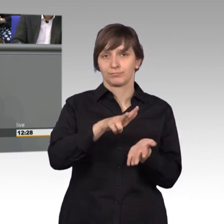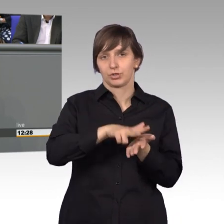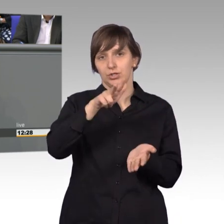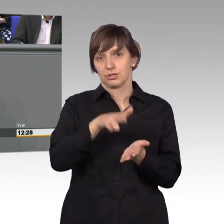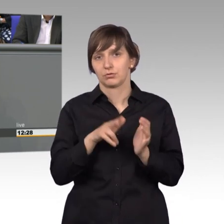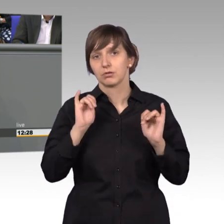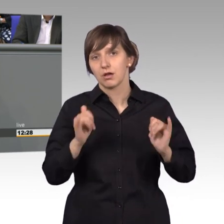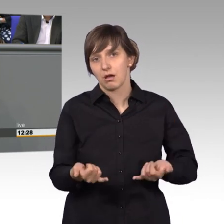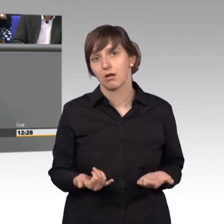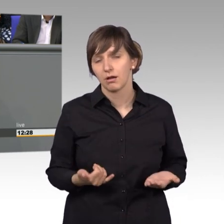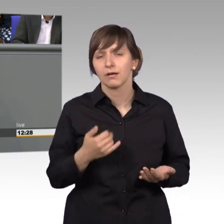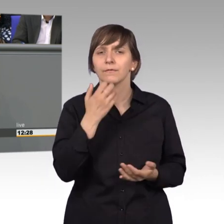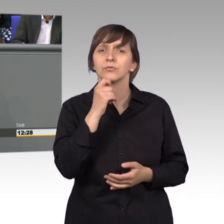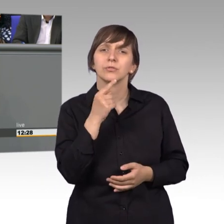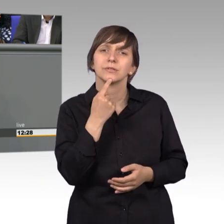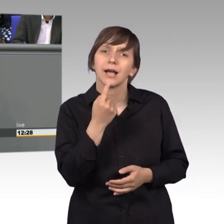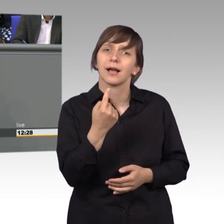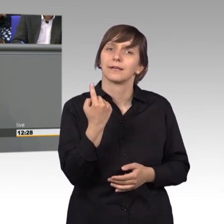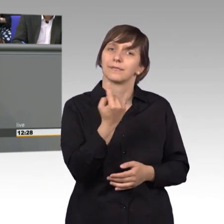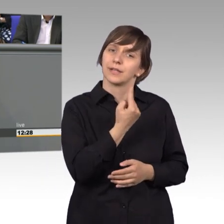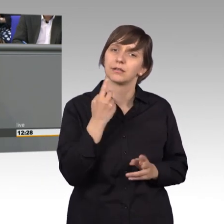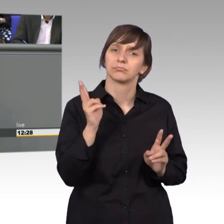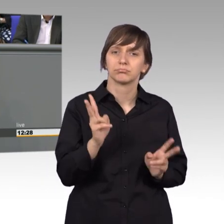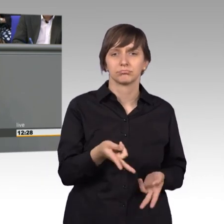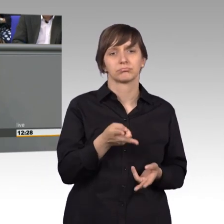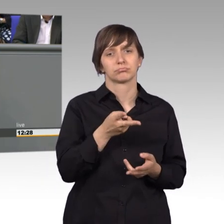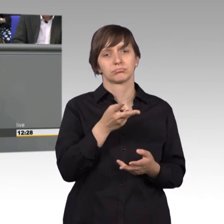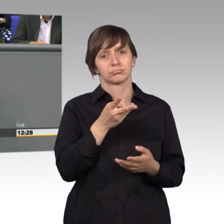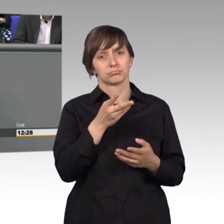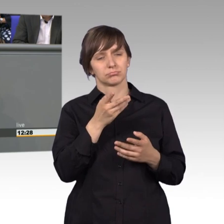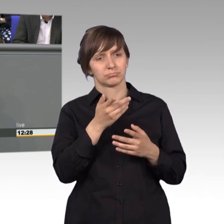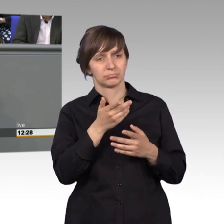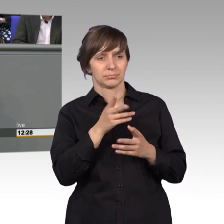auch sagen, wir sollten sehr vorsichtig mit Vorort Terminen umgehen.